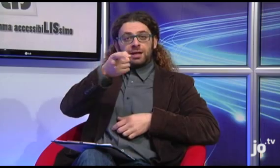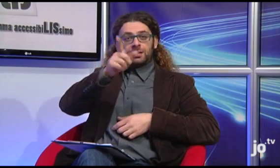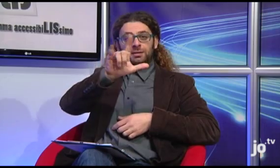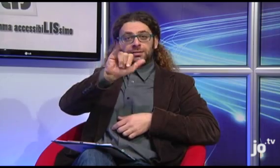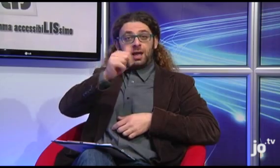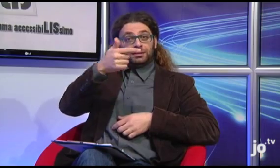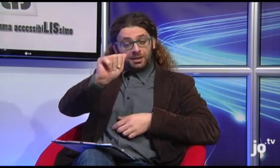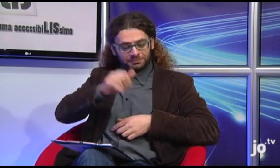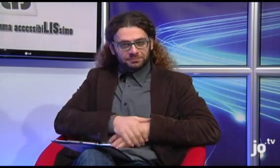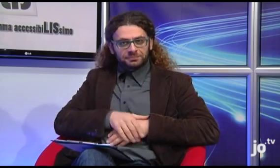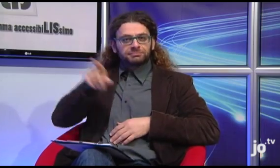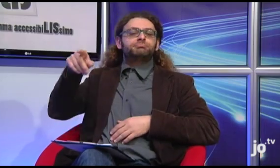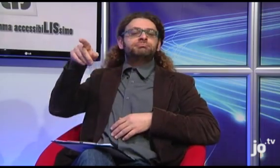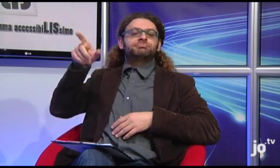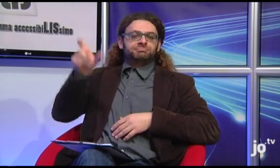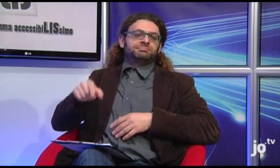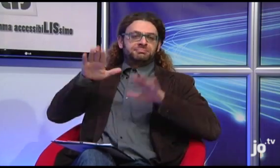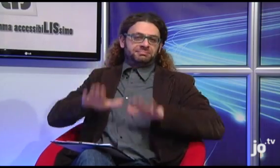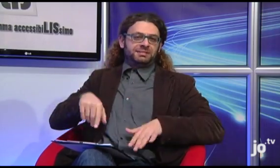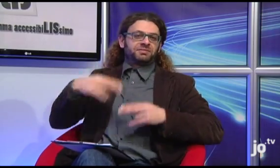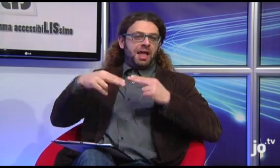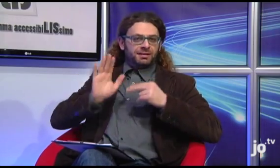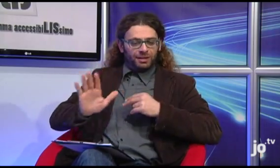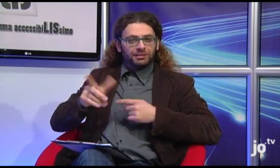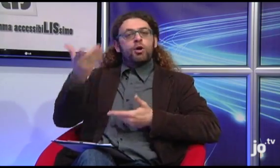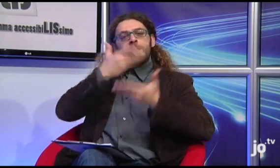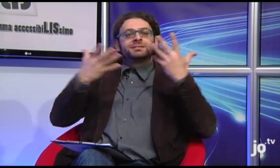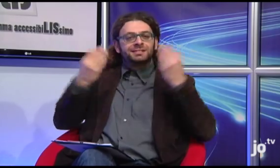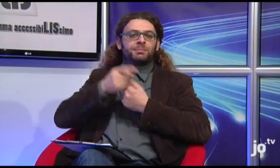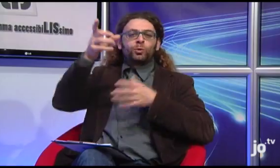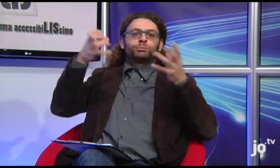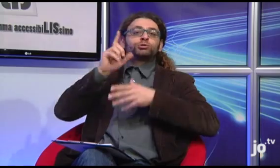che vive a Taranto, ma collabora con il gruppo "sordi cattolici" di Roma,